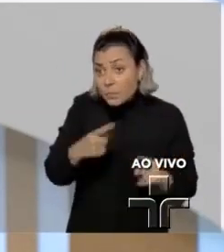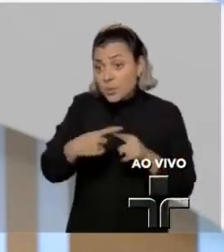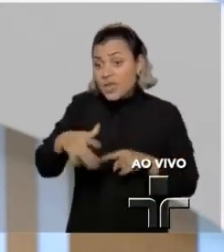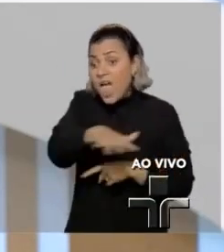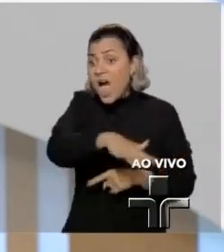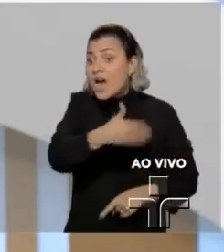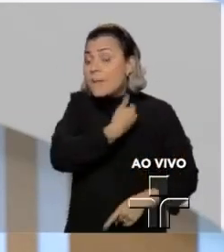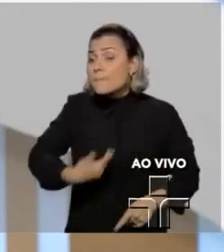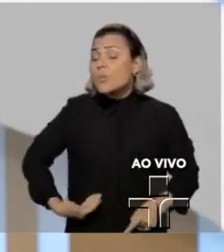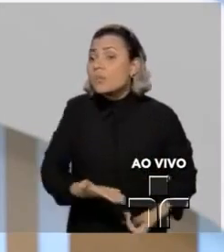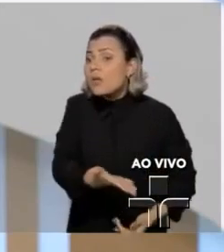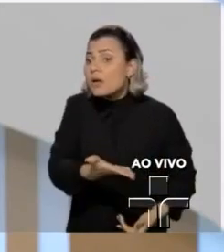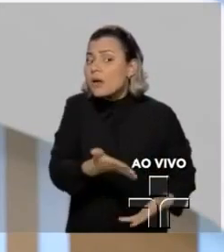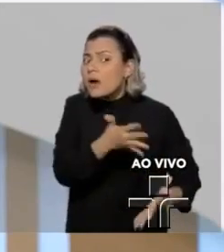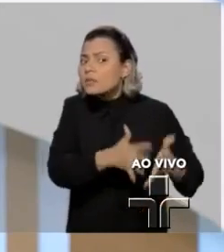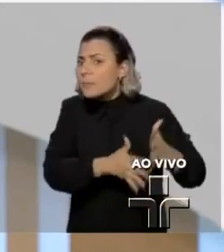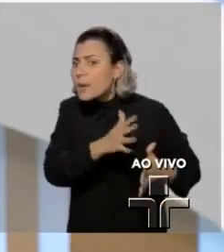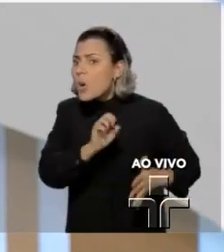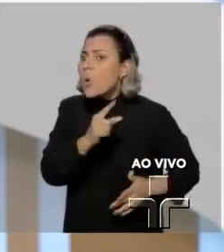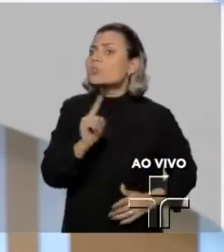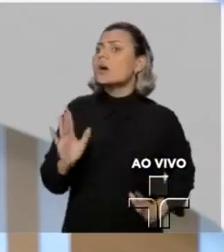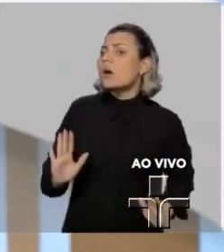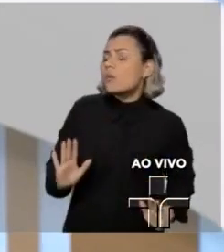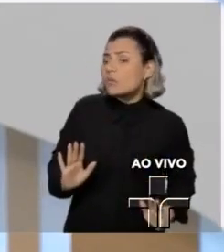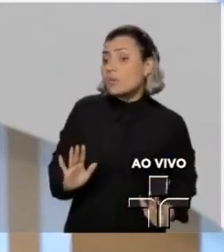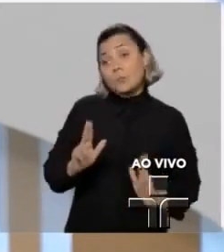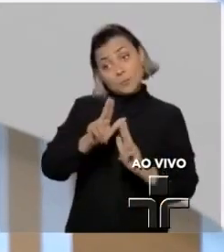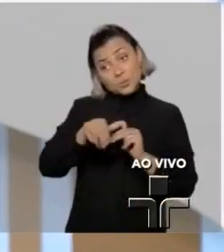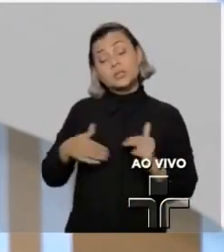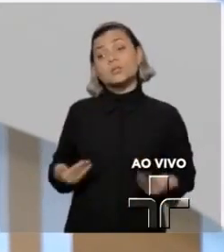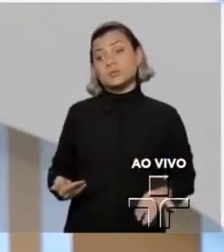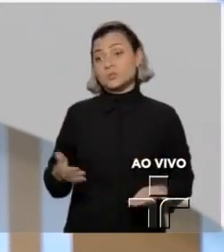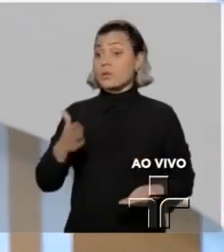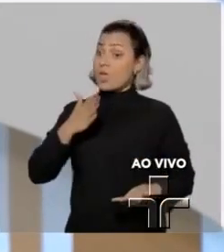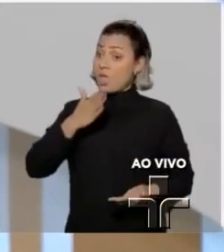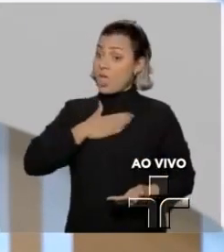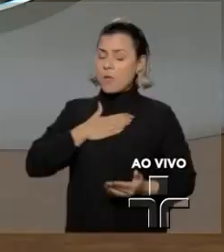A garantia do exercício do jornalismo para mim é sagrada.